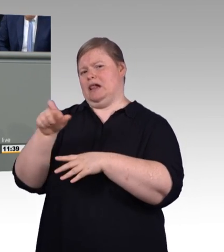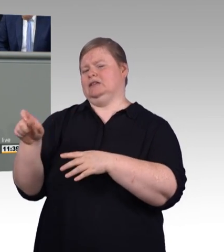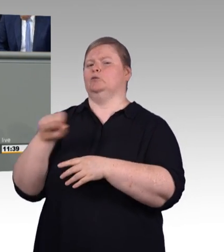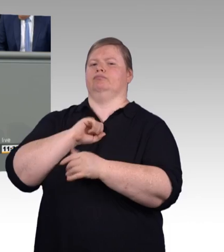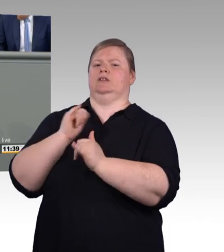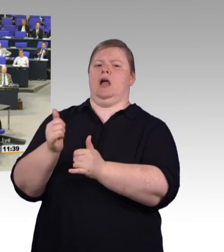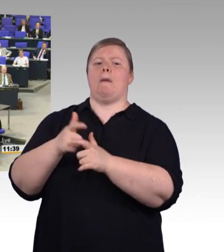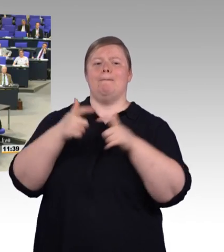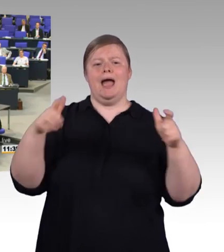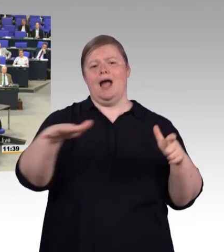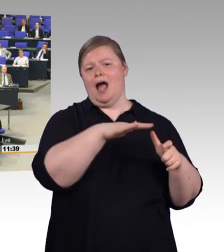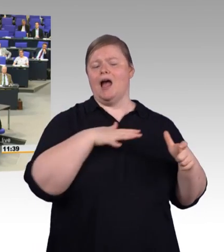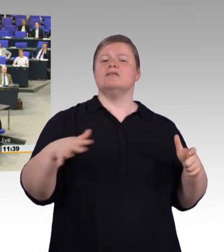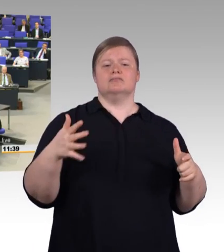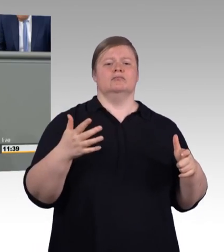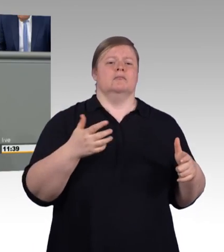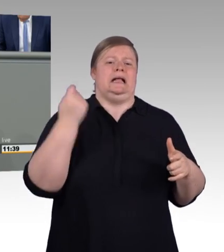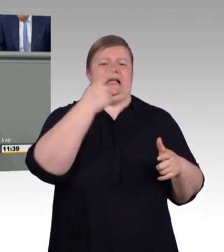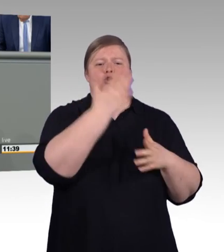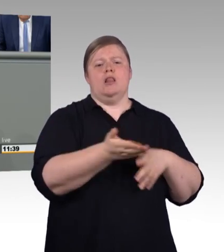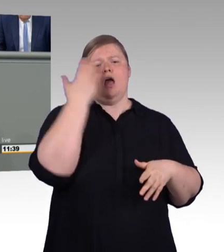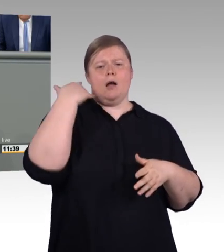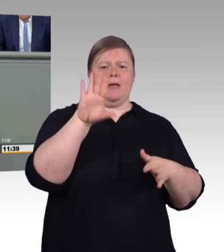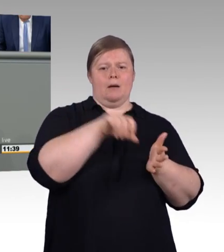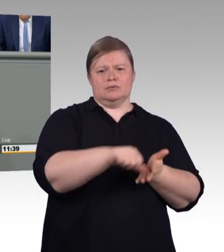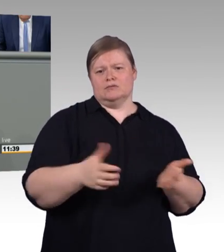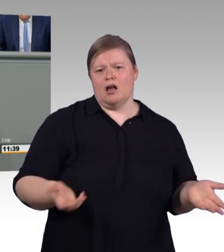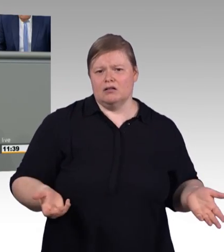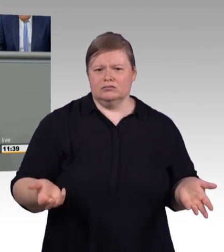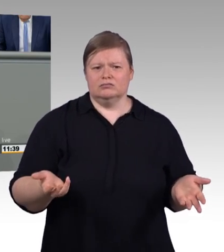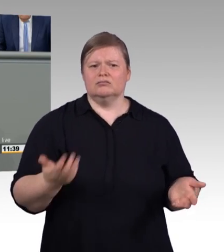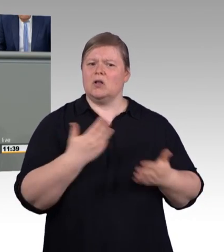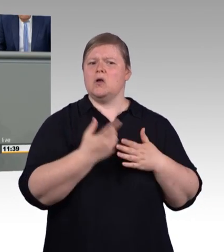Kurzum, die Mindestvergütung ist nicht unproblematisch,